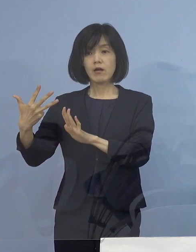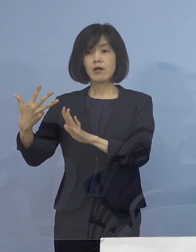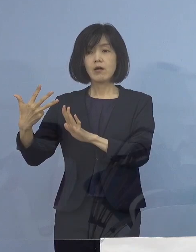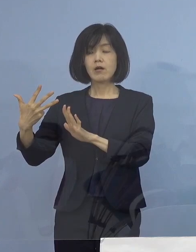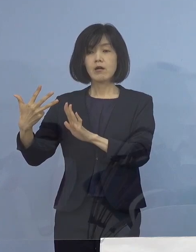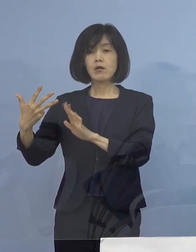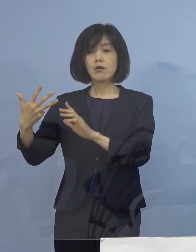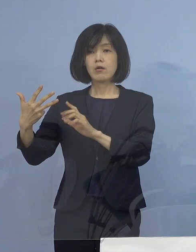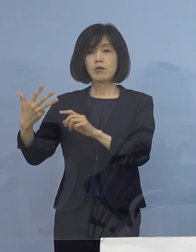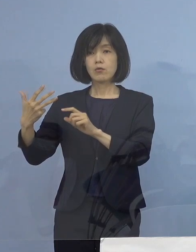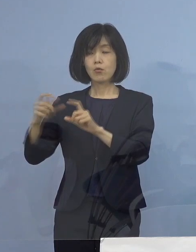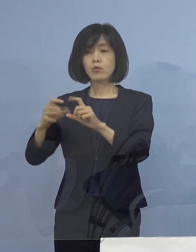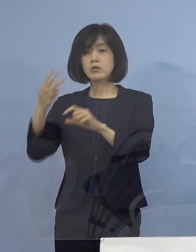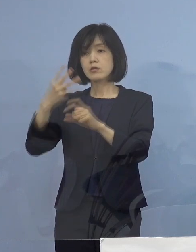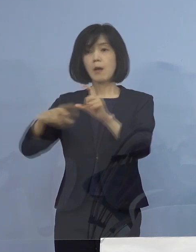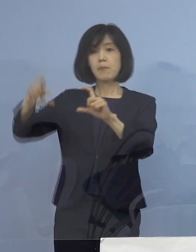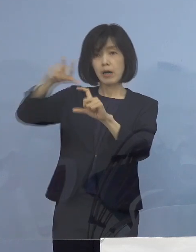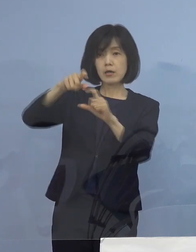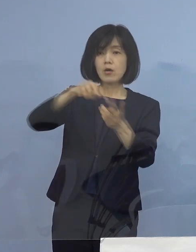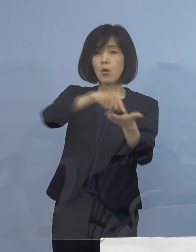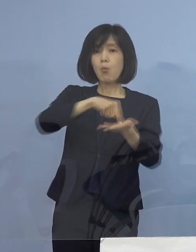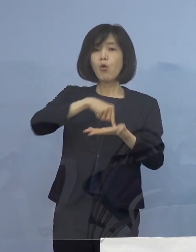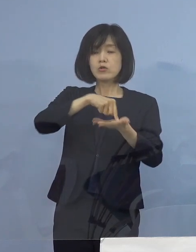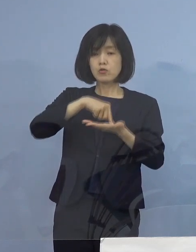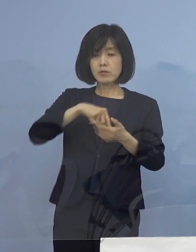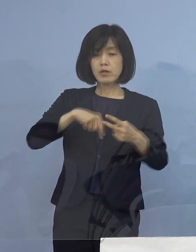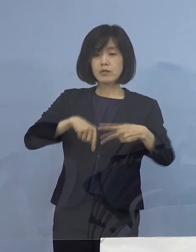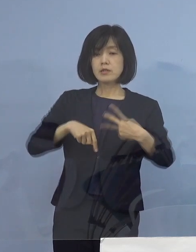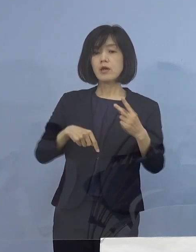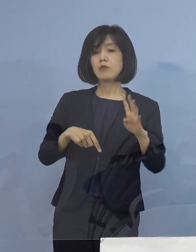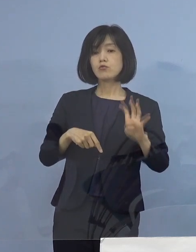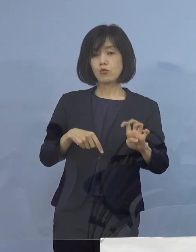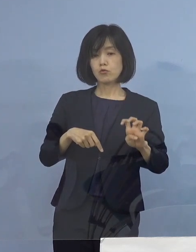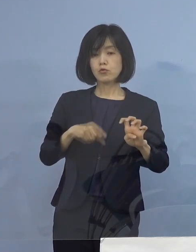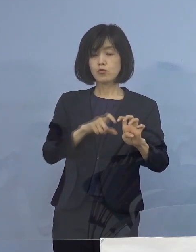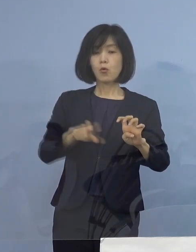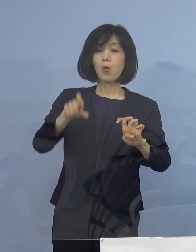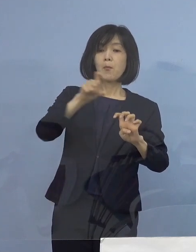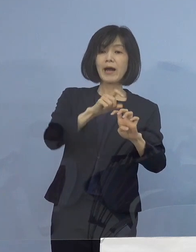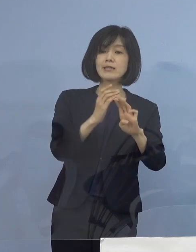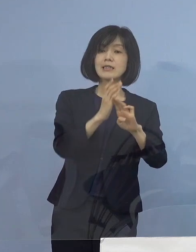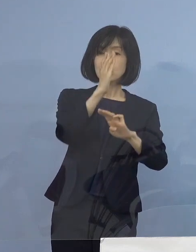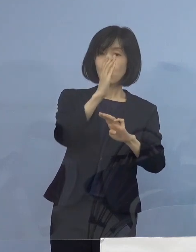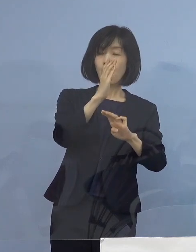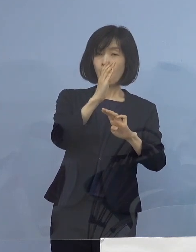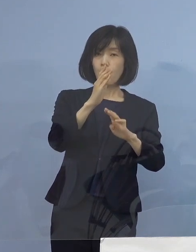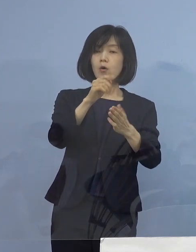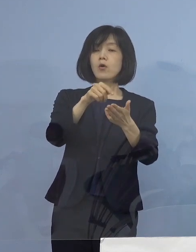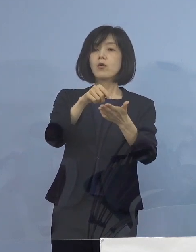そして申し込みをいただいている所は240（店舗） その倍以上を ということで